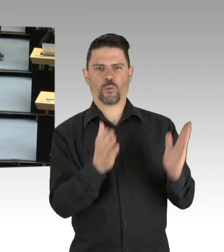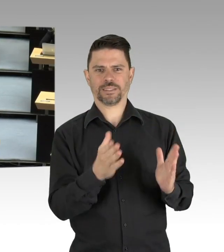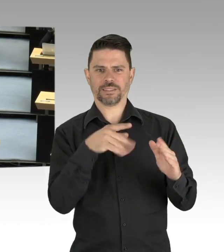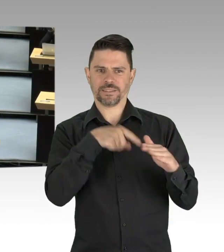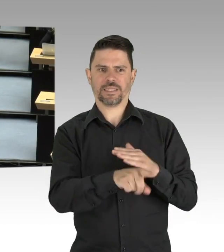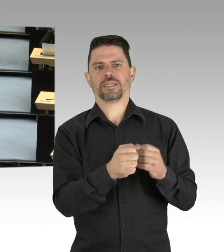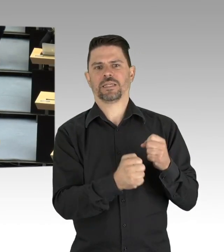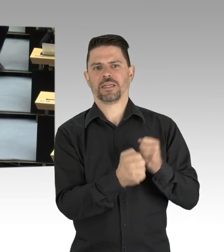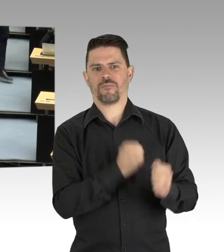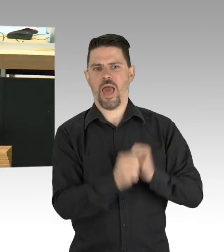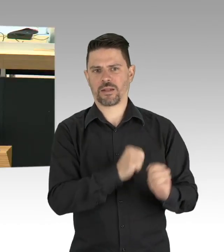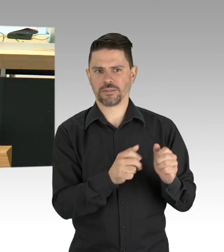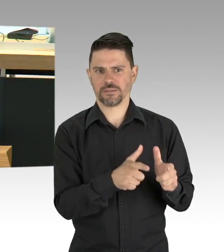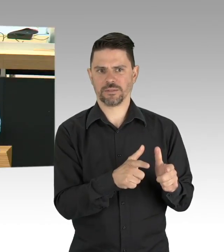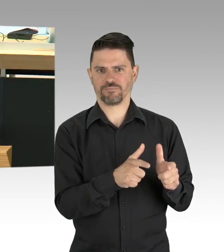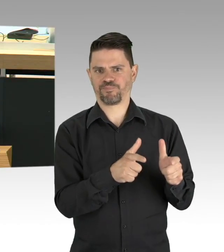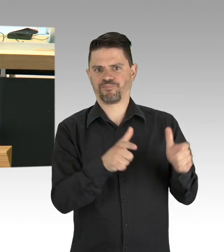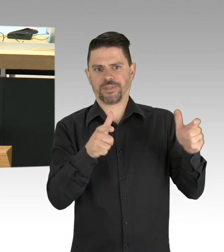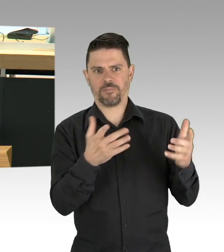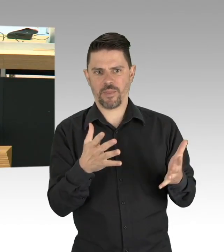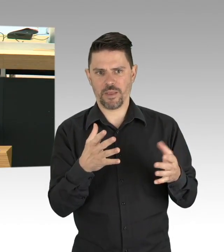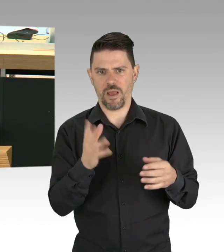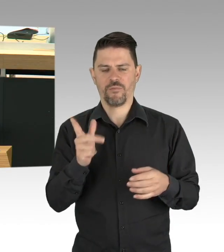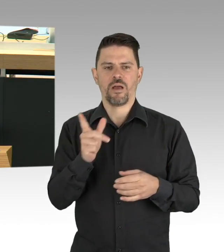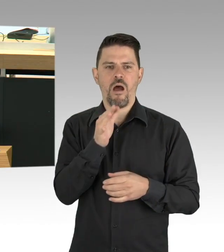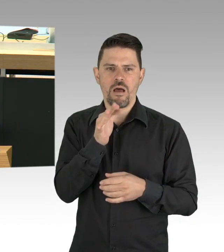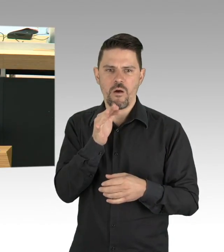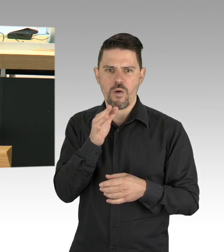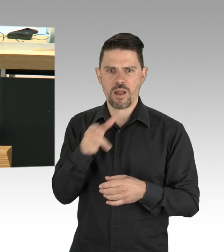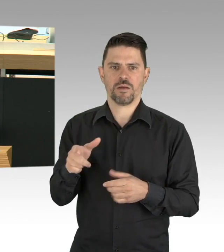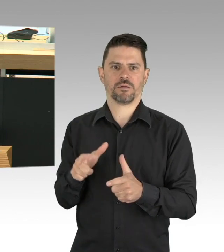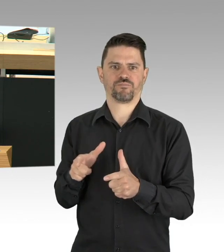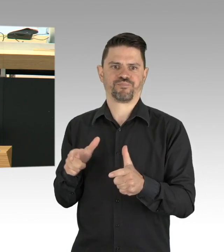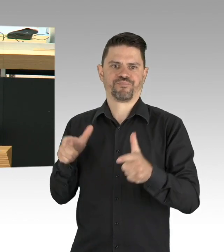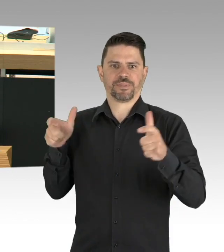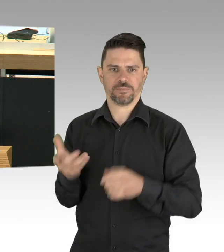und Einsamkeit, das wissen vielleicht einige hier, hat dramatische Folgen. Folgen, die wir in den Blick nehmen müssen,